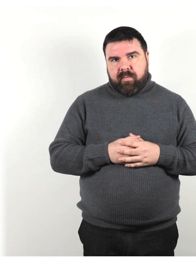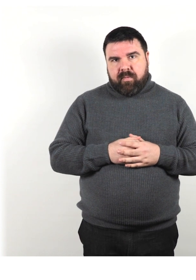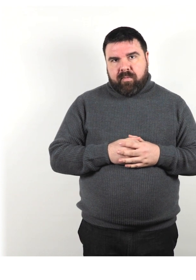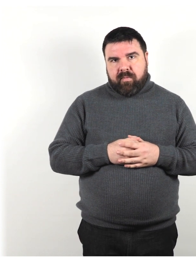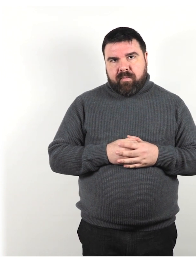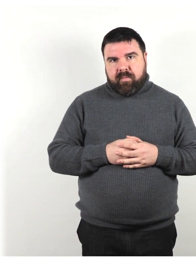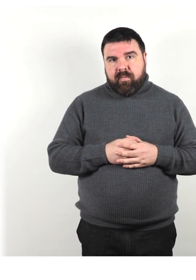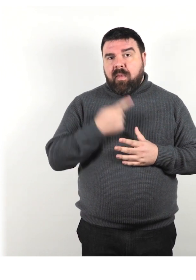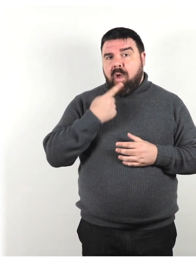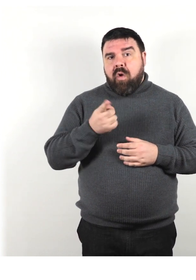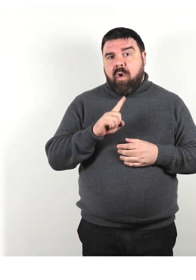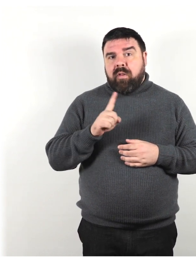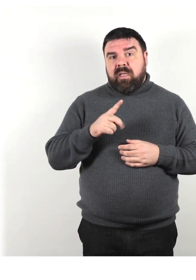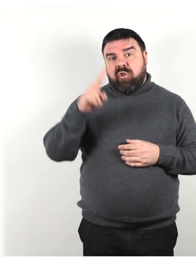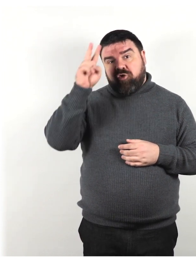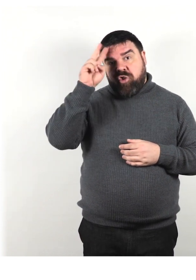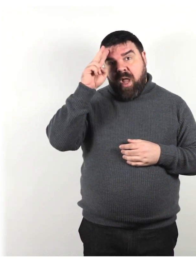Non dire scemo, sordomuto